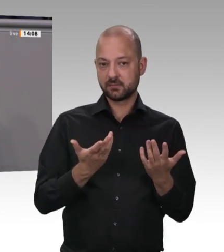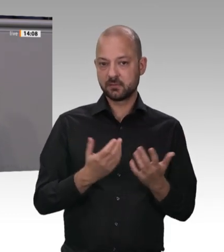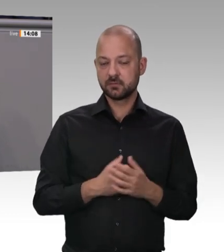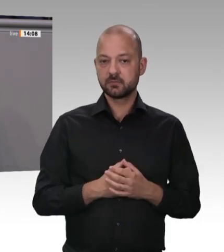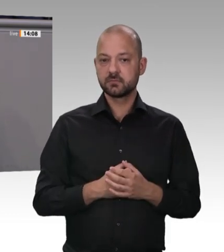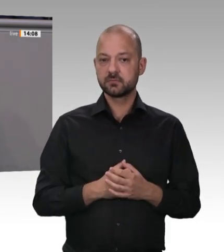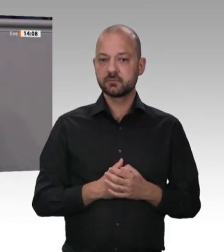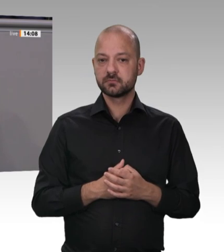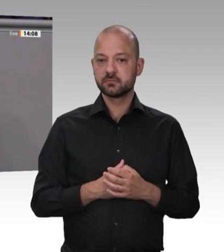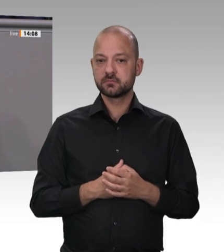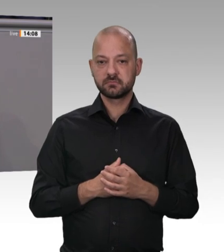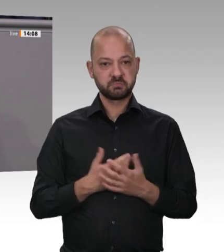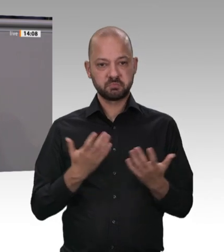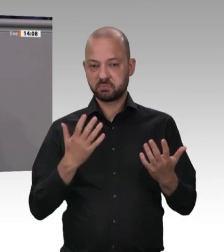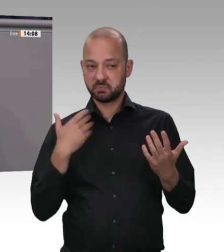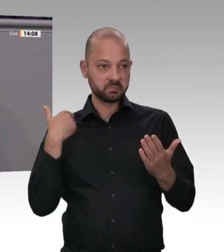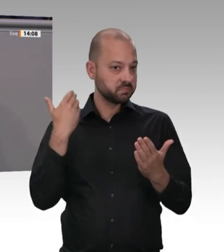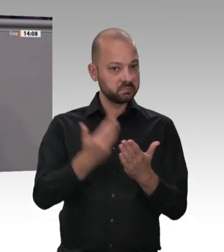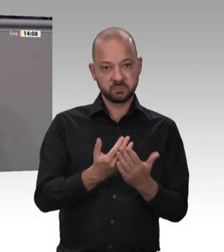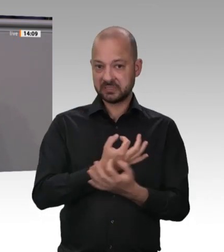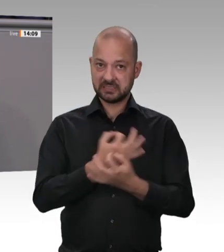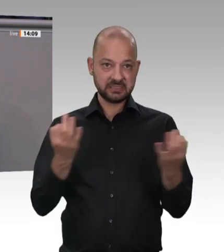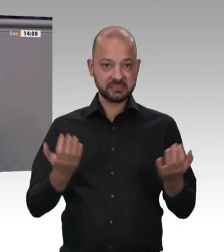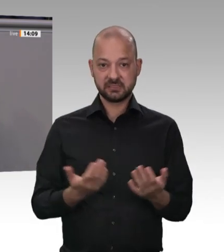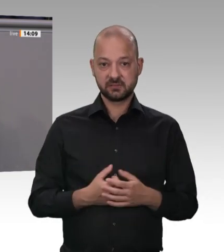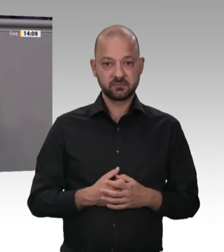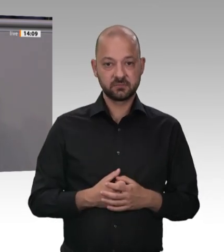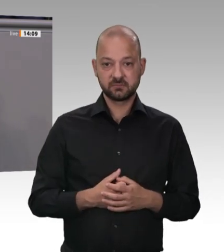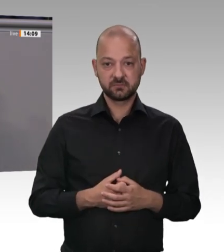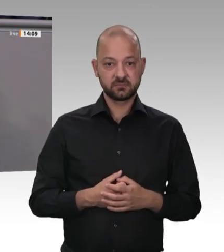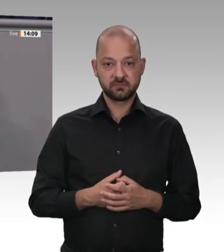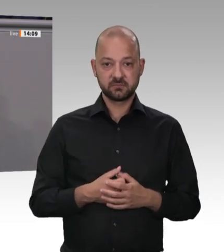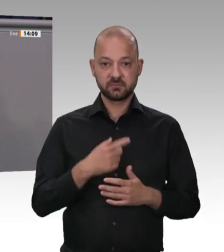Umsatz machen, aber keine Gewinne veröffentlichen, dann spricht das Bände. Da sollte man überlegen,